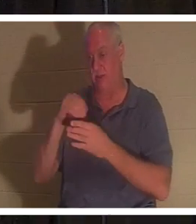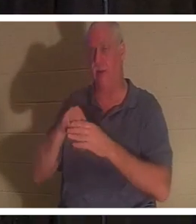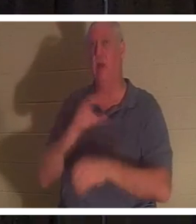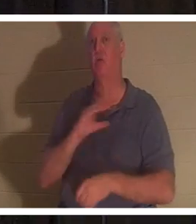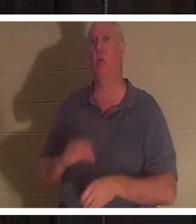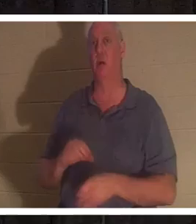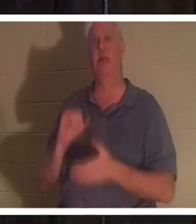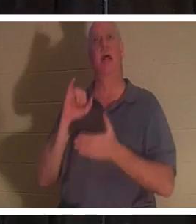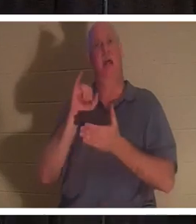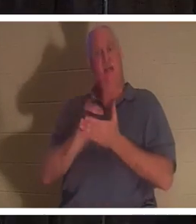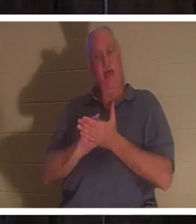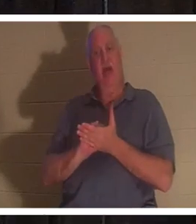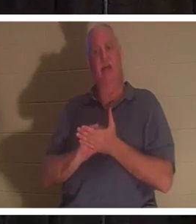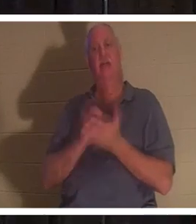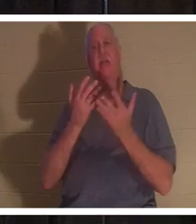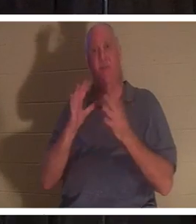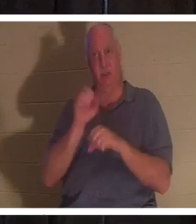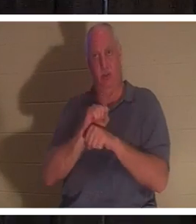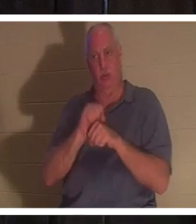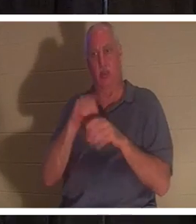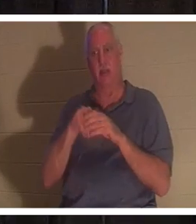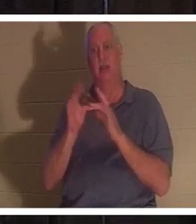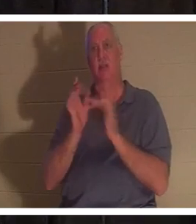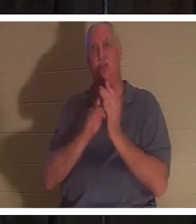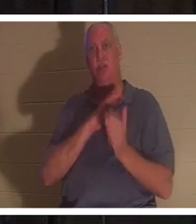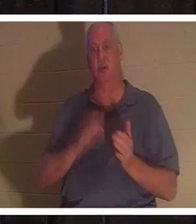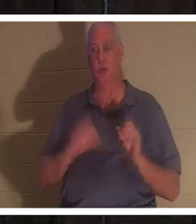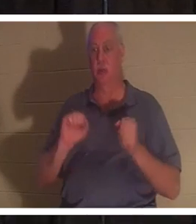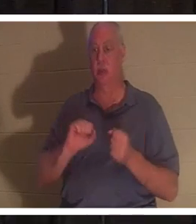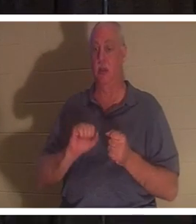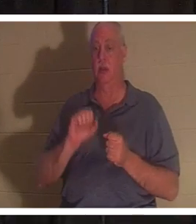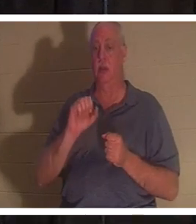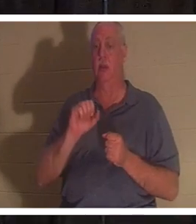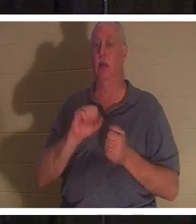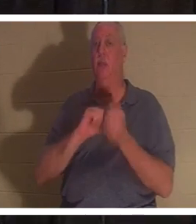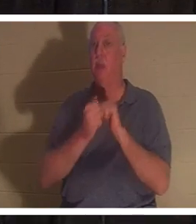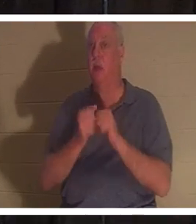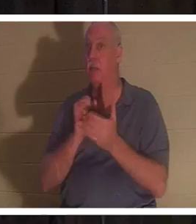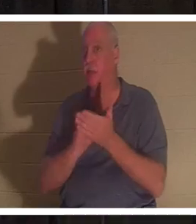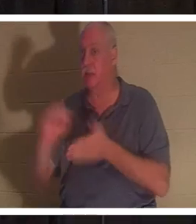예수 그리스도의 완성된 일이며 말 그대로 성도가 되는 것입니다. "성도"라는 단어는 거룩하게 사용하기 위해 구별된 것을 의미하는 거룩하게 하다에서 유래했습니다